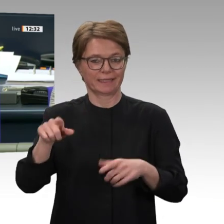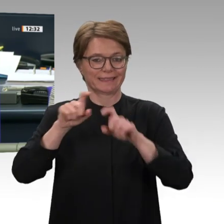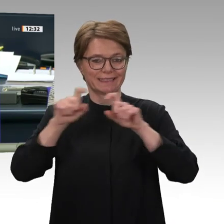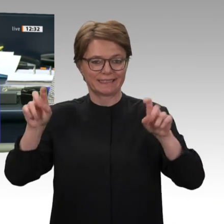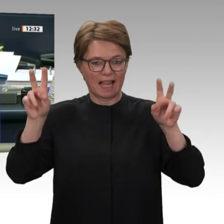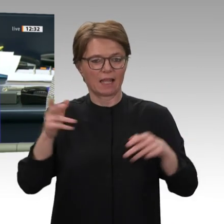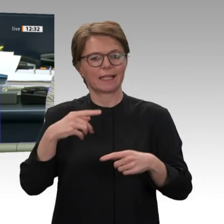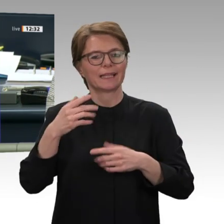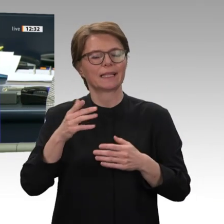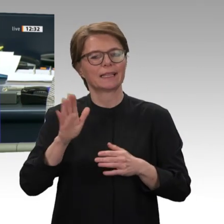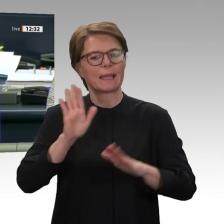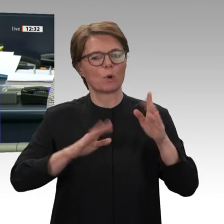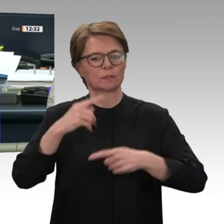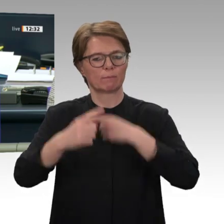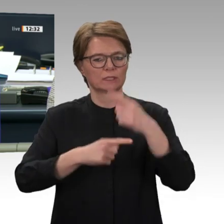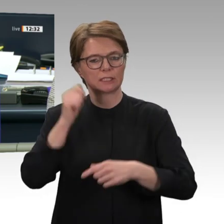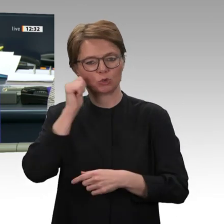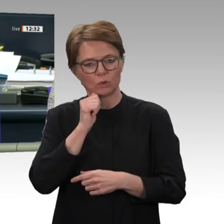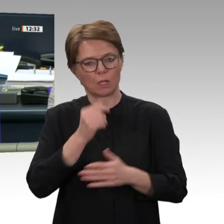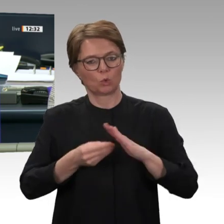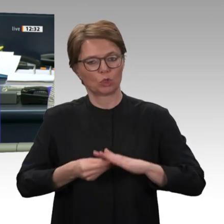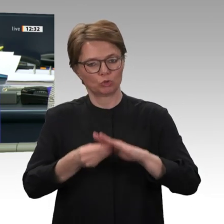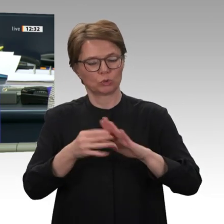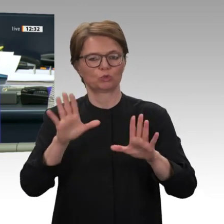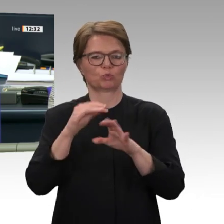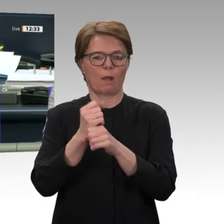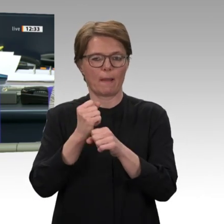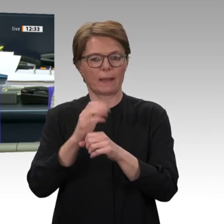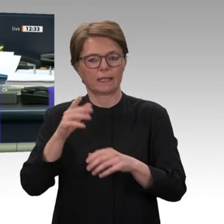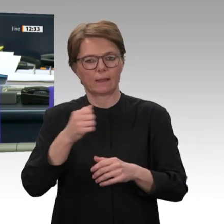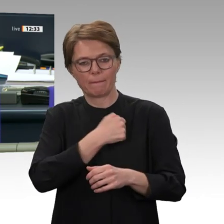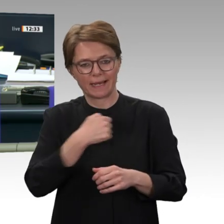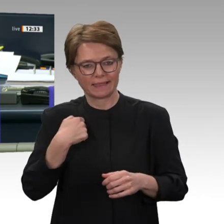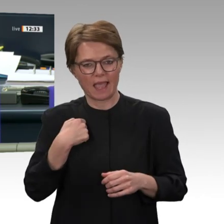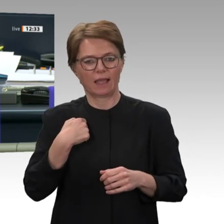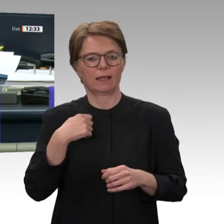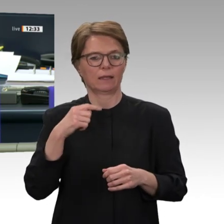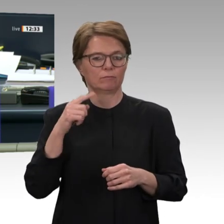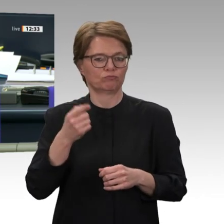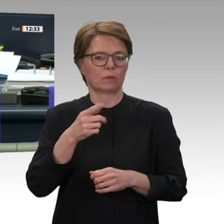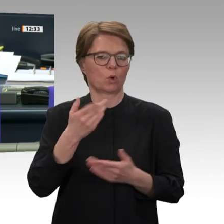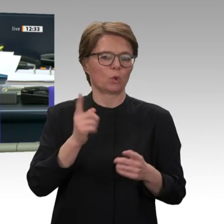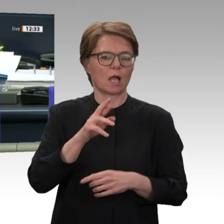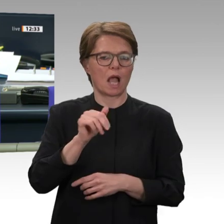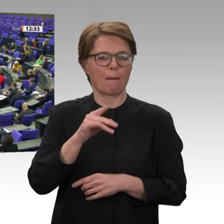und Rapid Support Forces beenden. Wer stimmt für diesen Antrag?